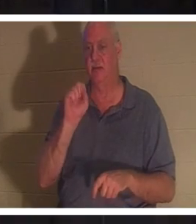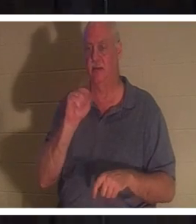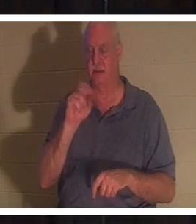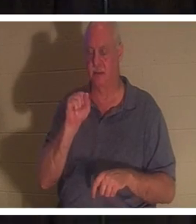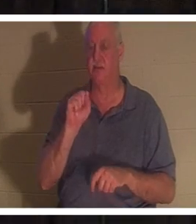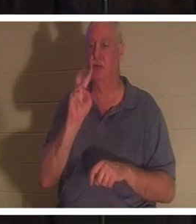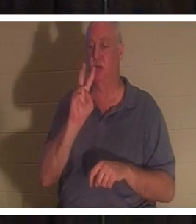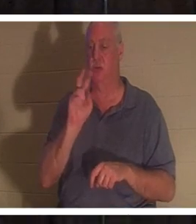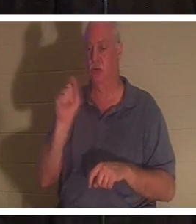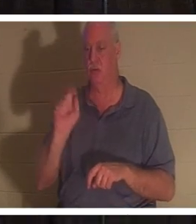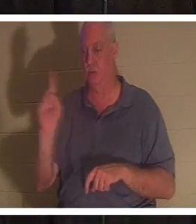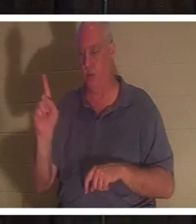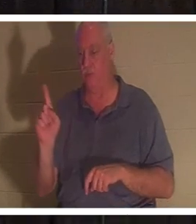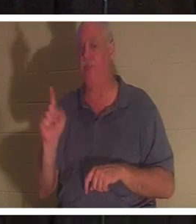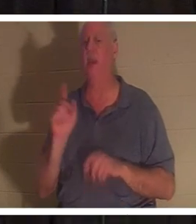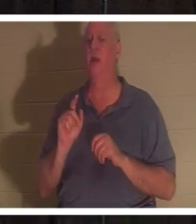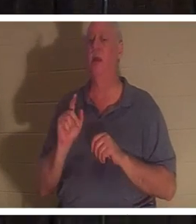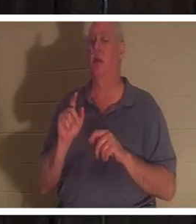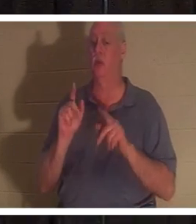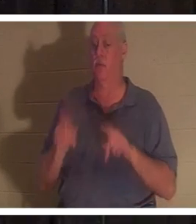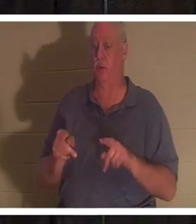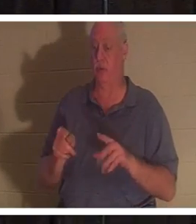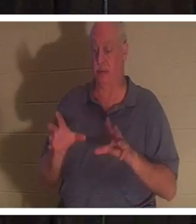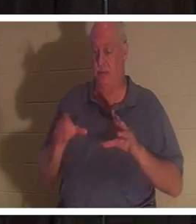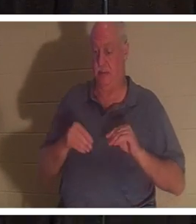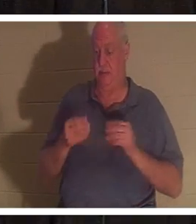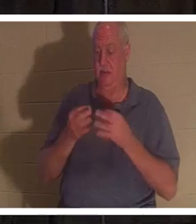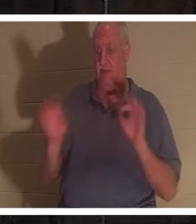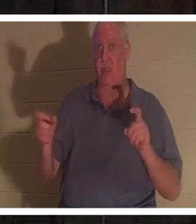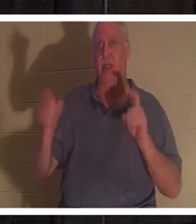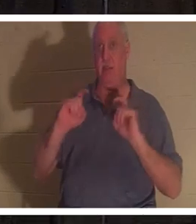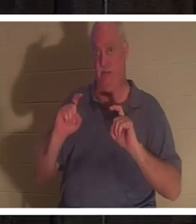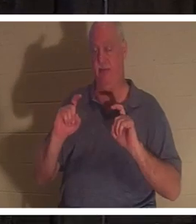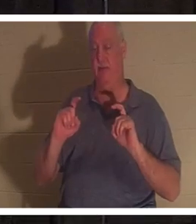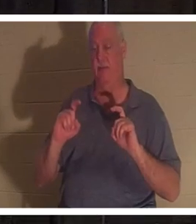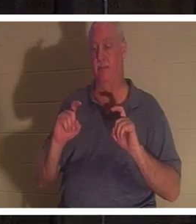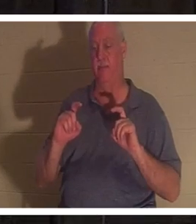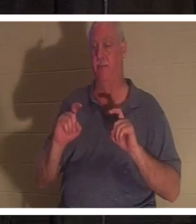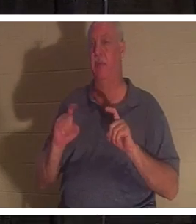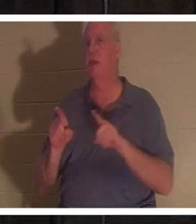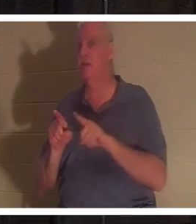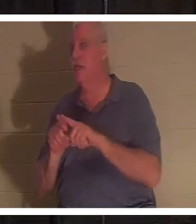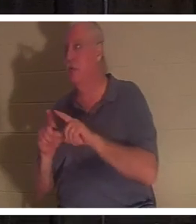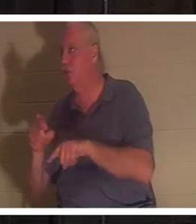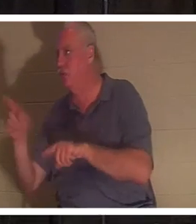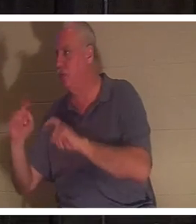크리스마스에 아이들에게 선물을 주는 것과 같은 선물입니다. 그들은 돈을 벌기 위해 아무것도 할 필요가